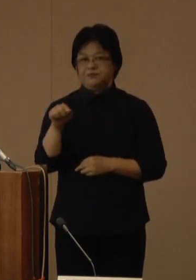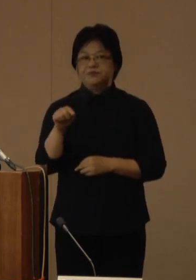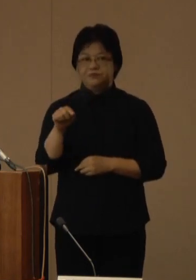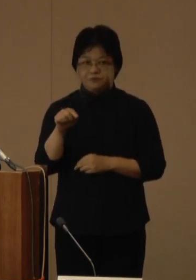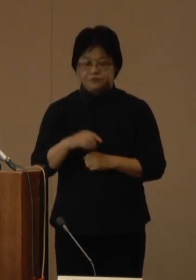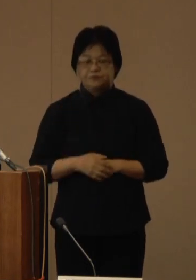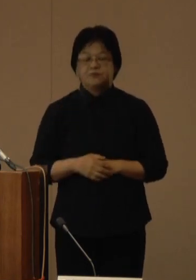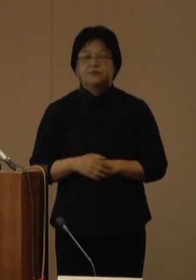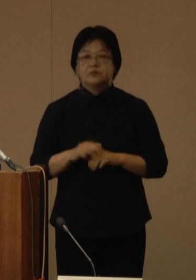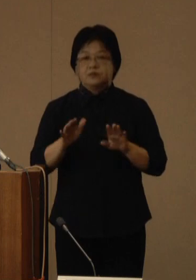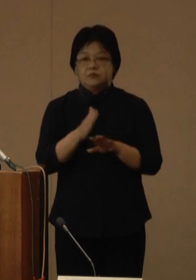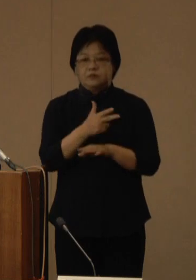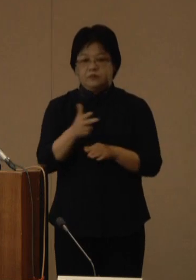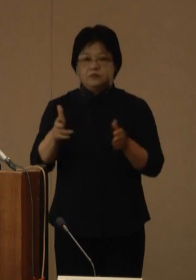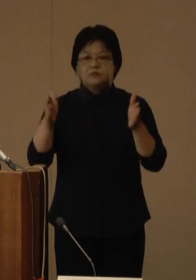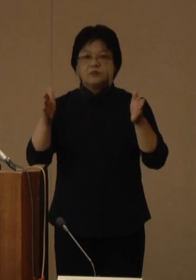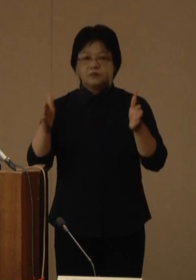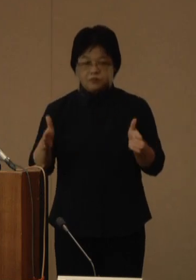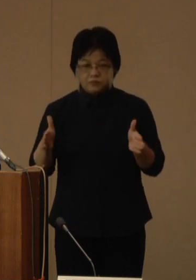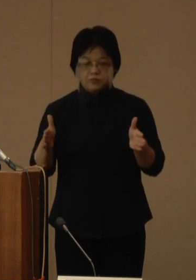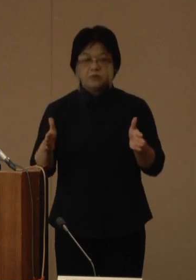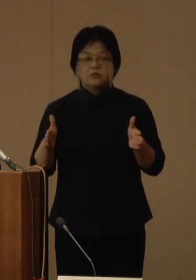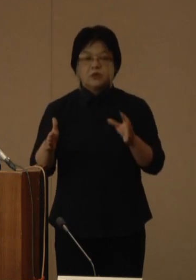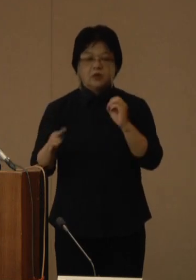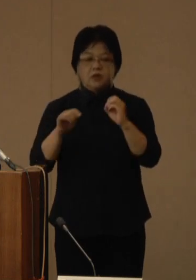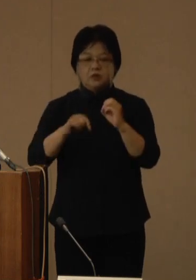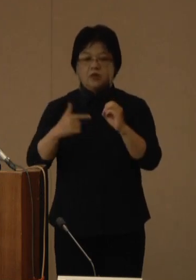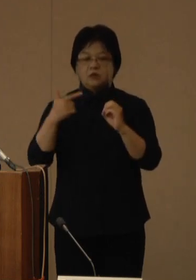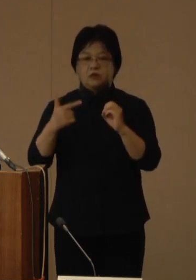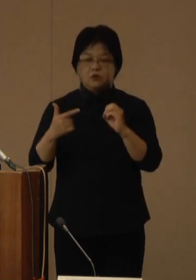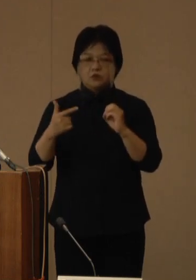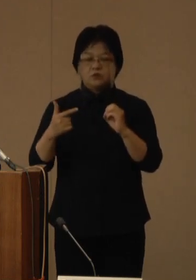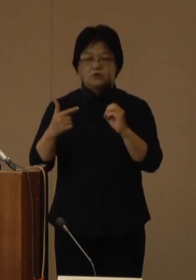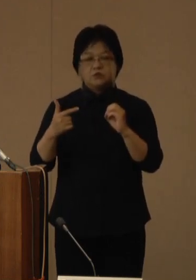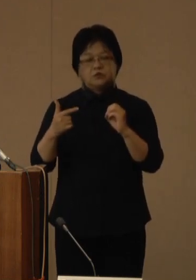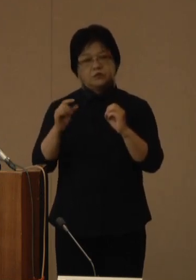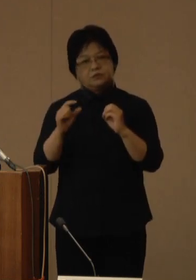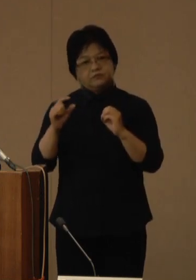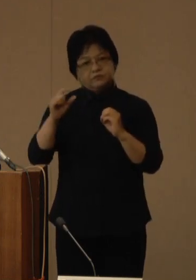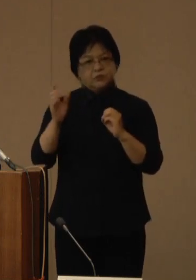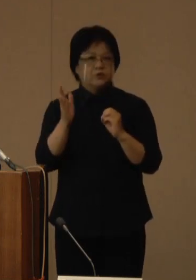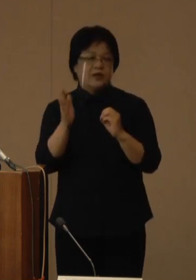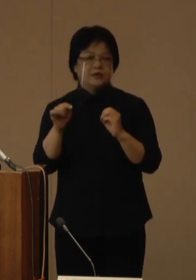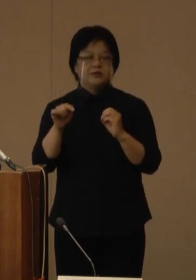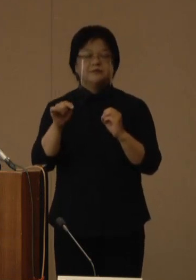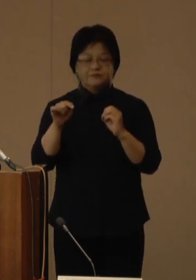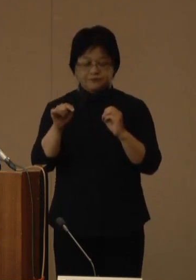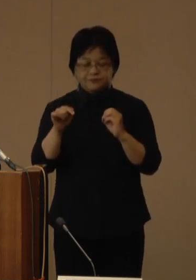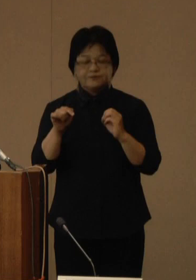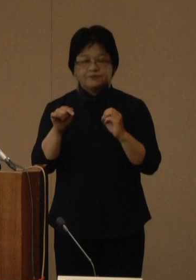直近1週間の前週比は0.6倍前後で推移しています 減少傾向が続いております